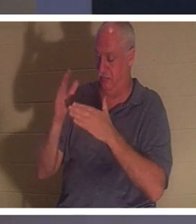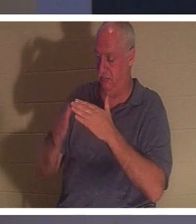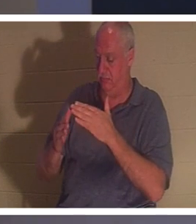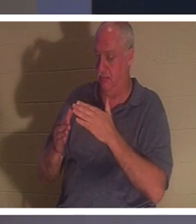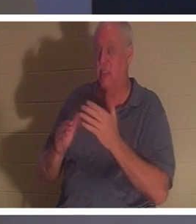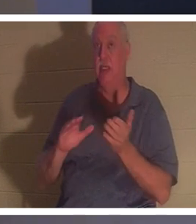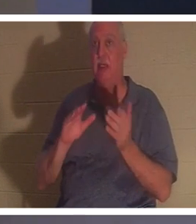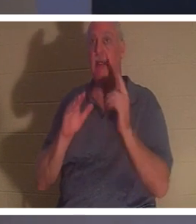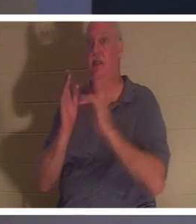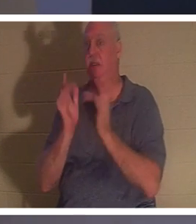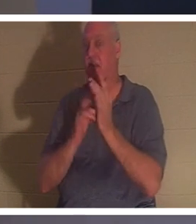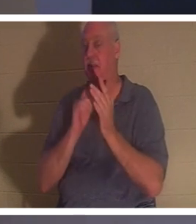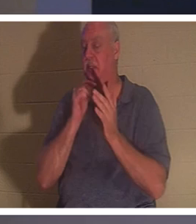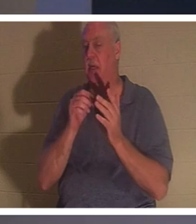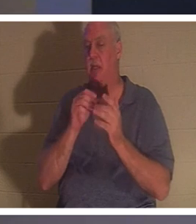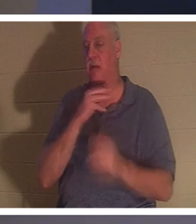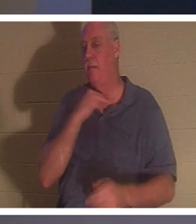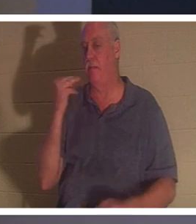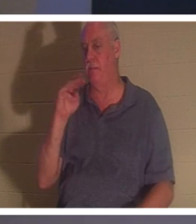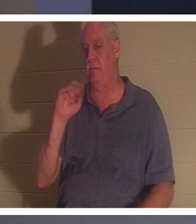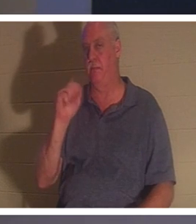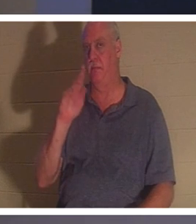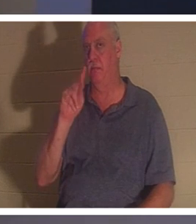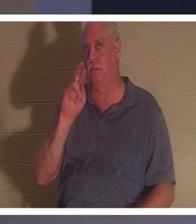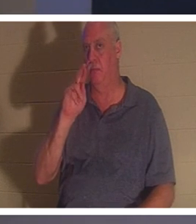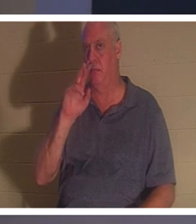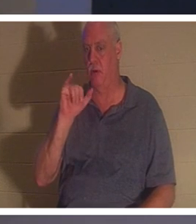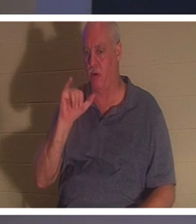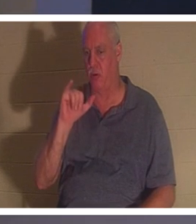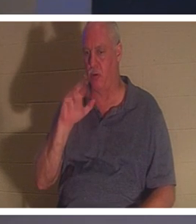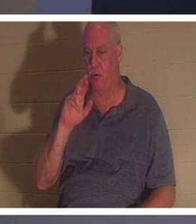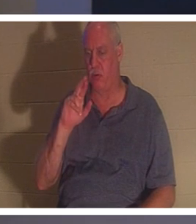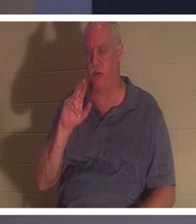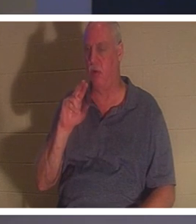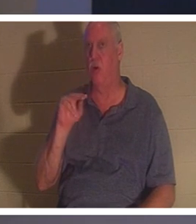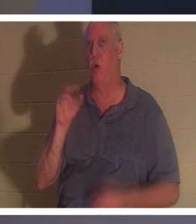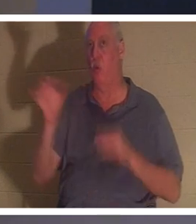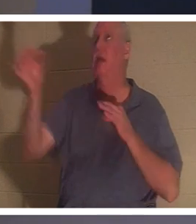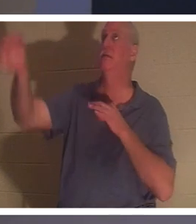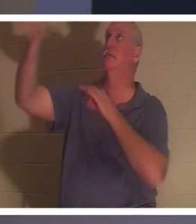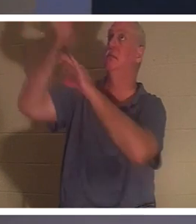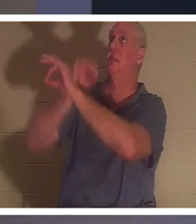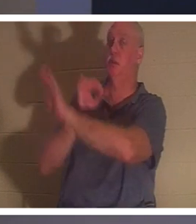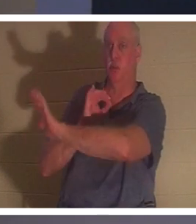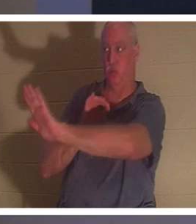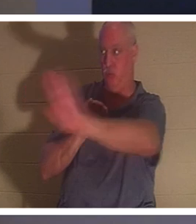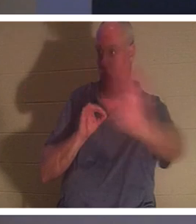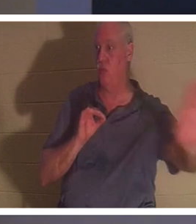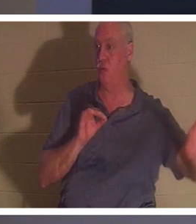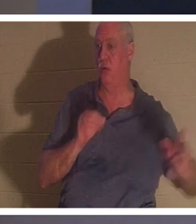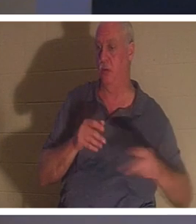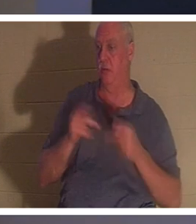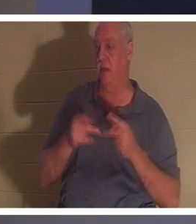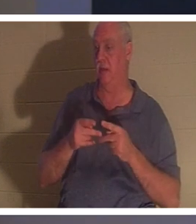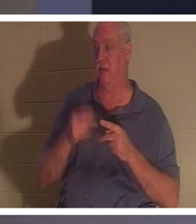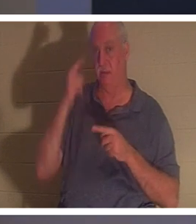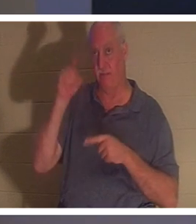мученика. Он умер смертью подмены вместо тебя как тебя и за тебя. Если вы верите